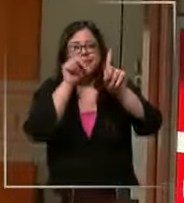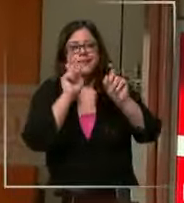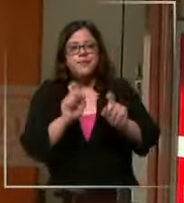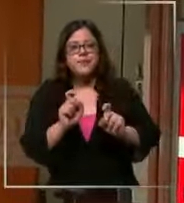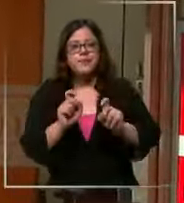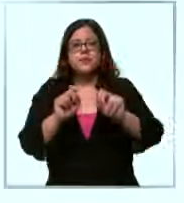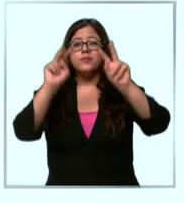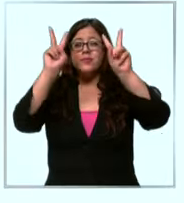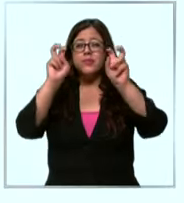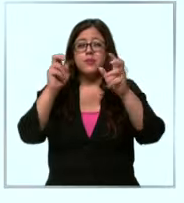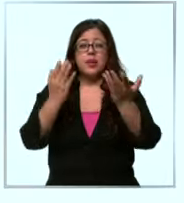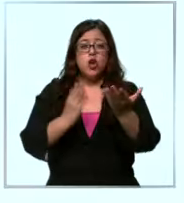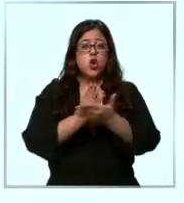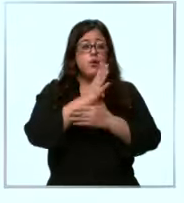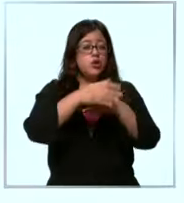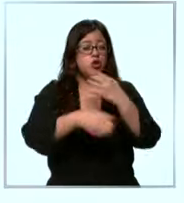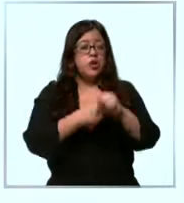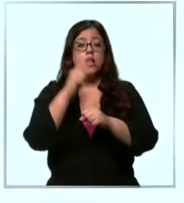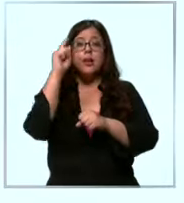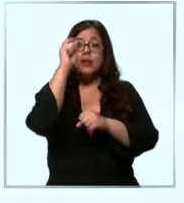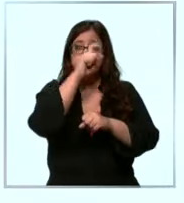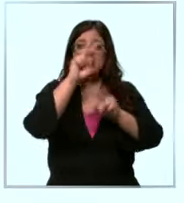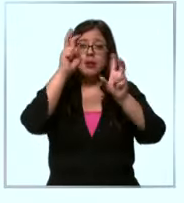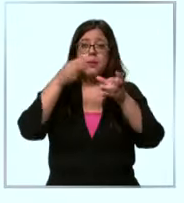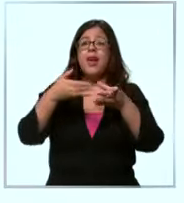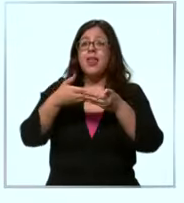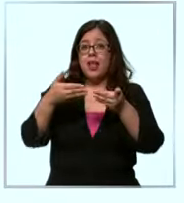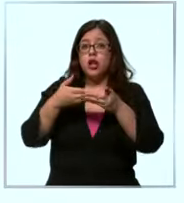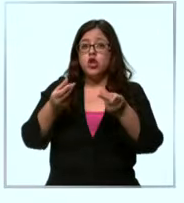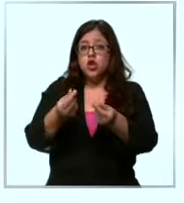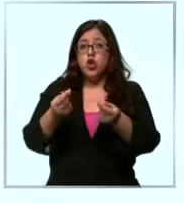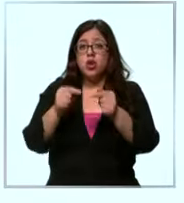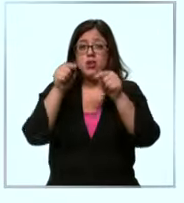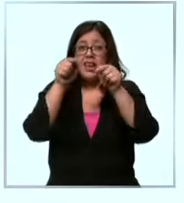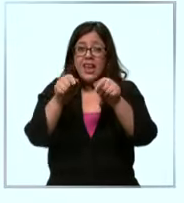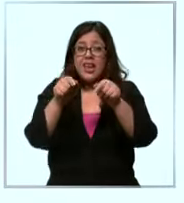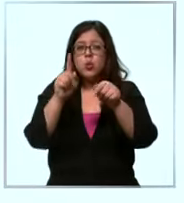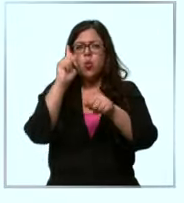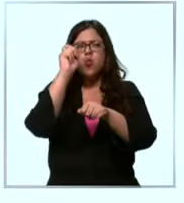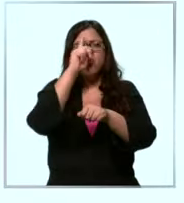inicio de año difícil si hablamos del dólar este papel ha complicado a todo el mundo y